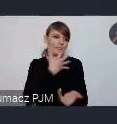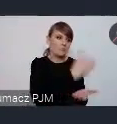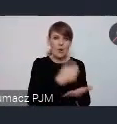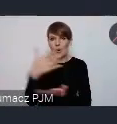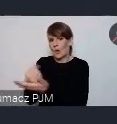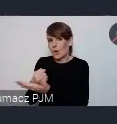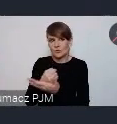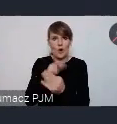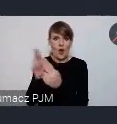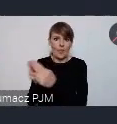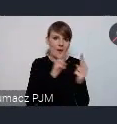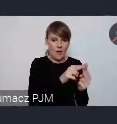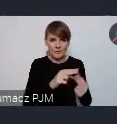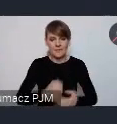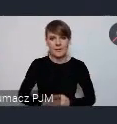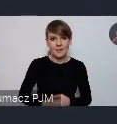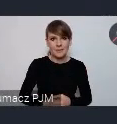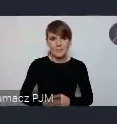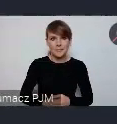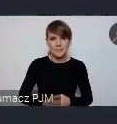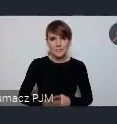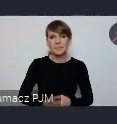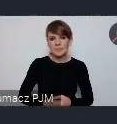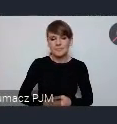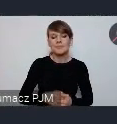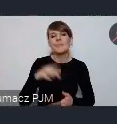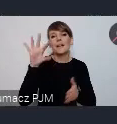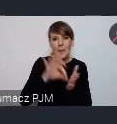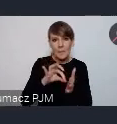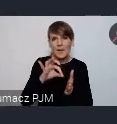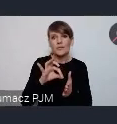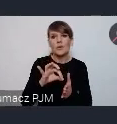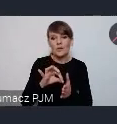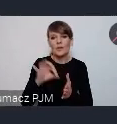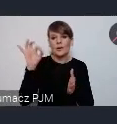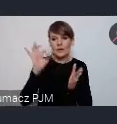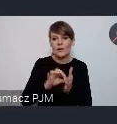od dłuższego czasu a w perspektywie WUF-u na pewno to jest ścisłe współdziałanie.